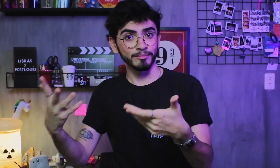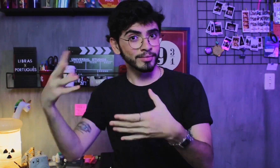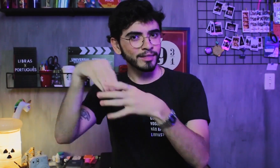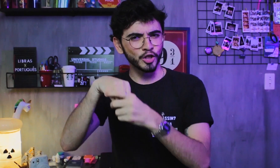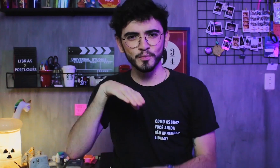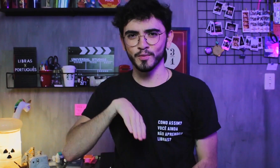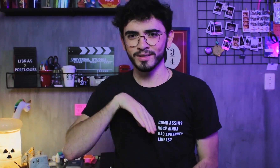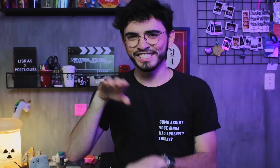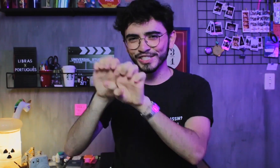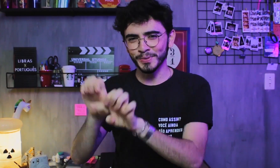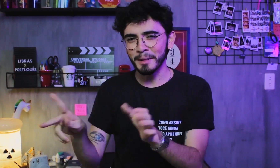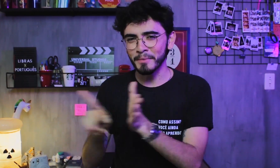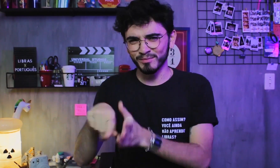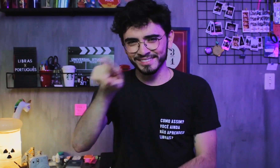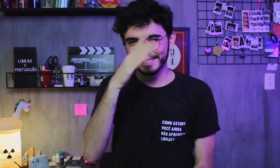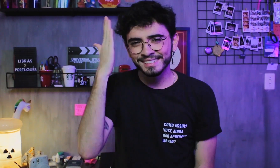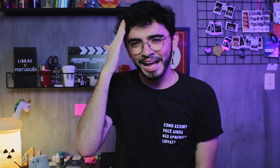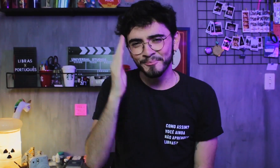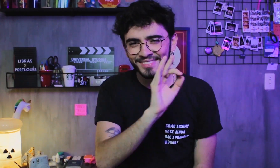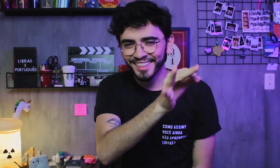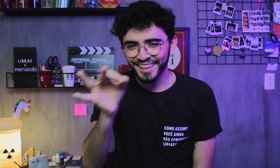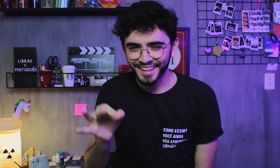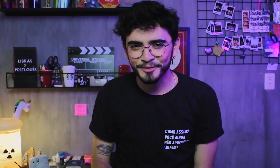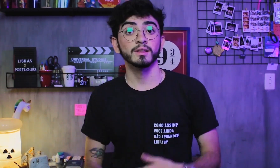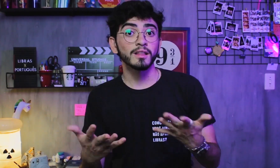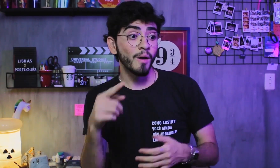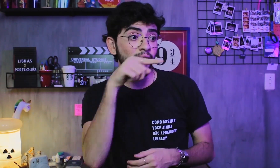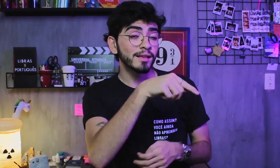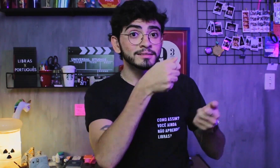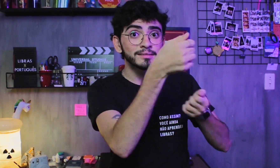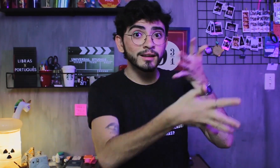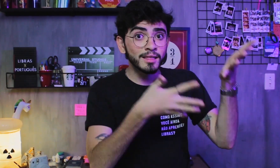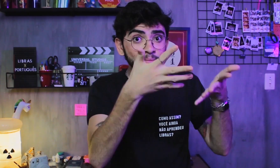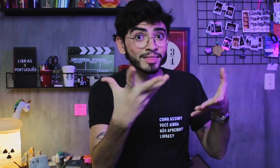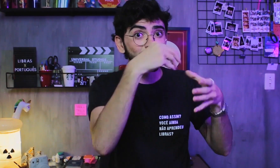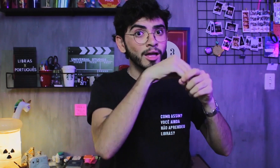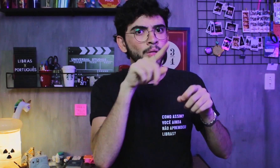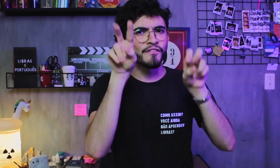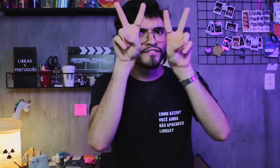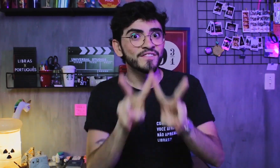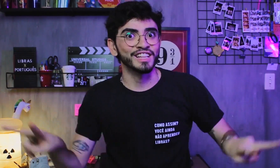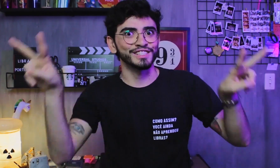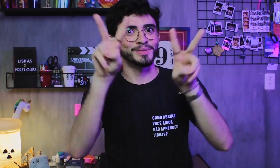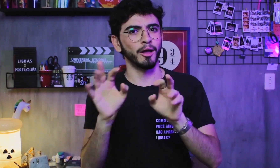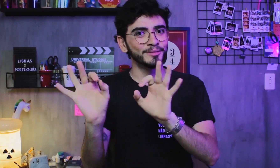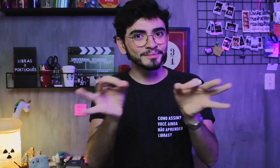É a estrutura básica do Português, vocês sabem, né? A Libras é uma língua visual, certo?